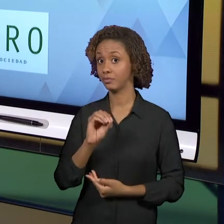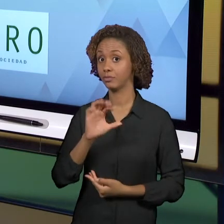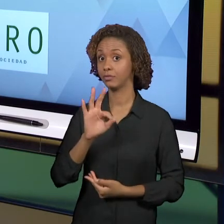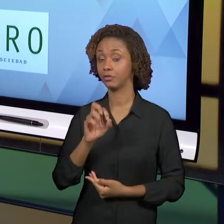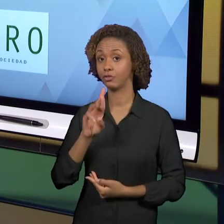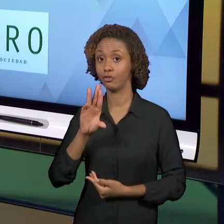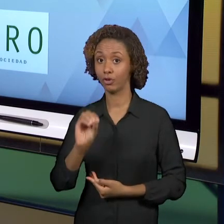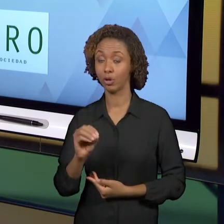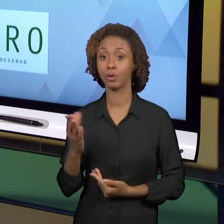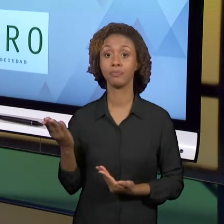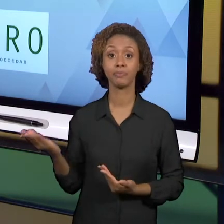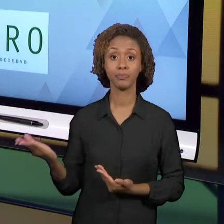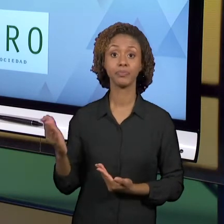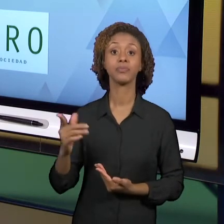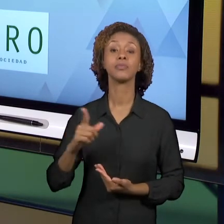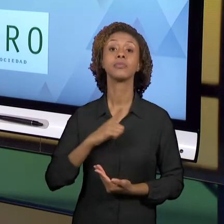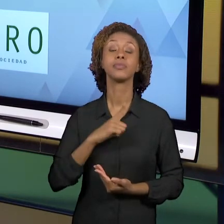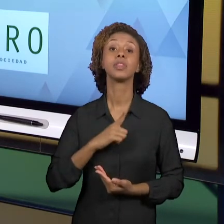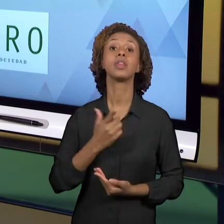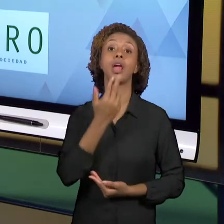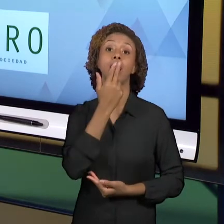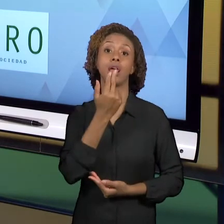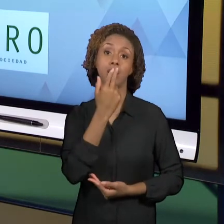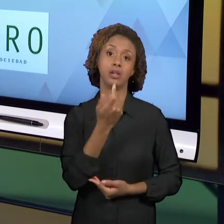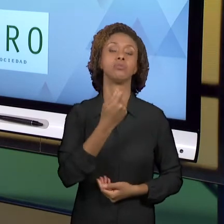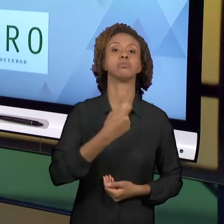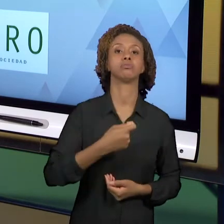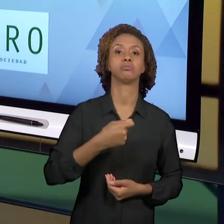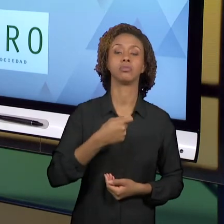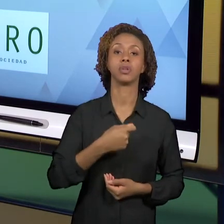TÁ EM ESPANHOL E TAMBÉM ELE É APRESENTADO EM